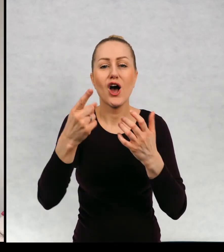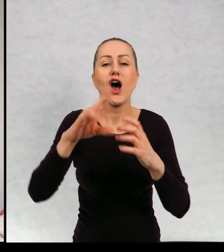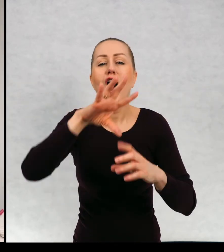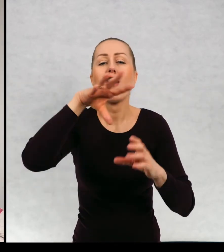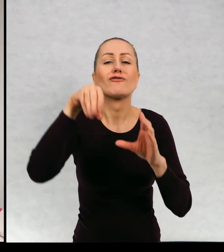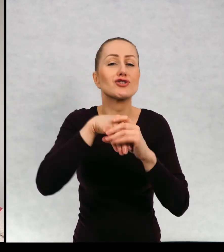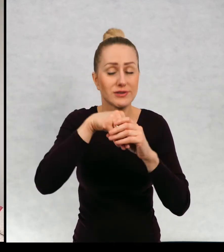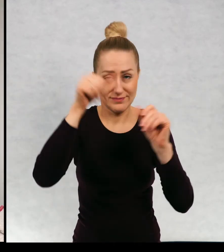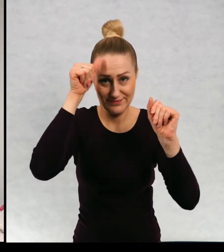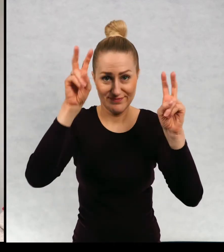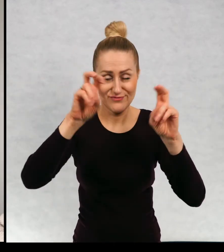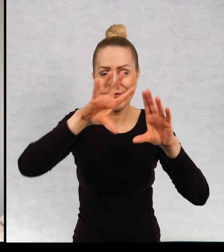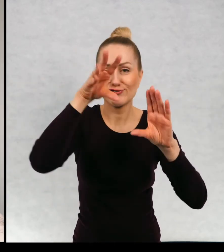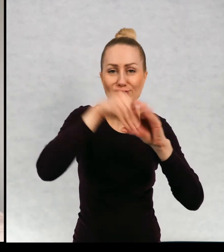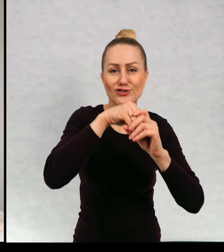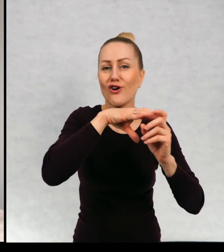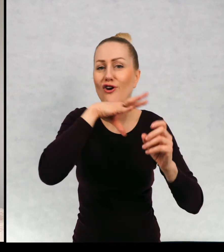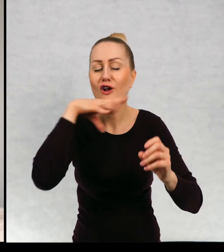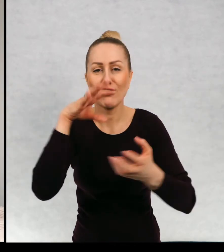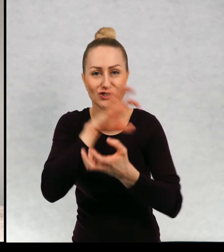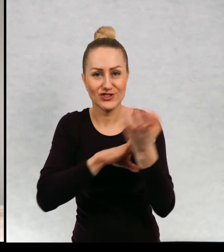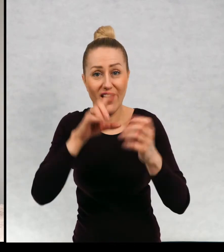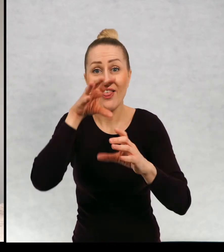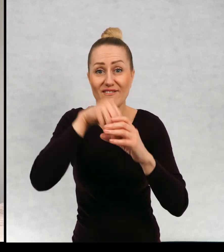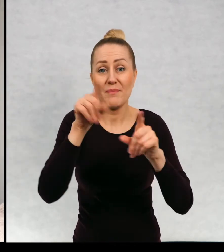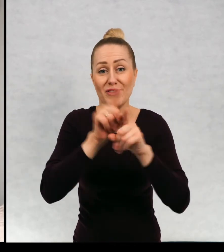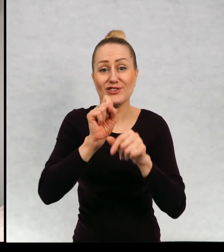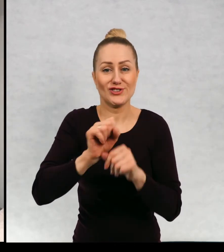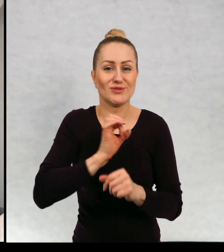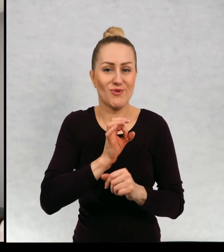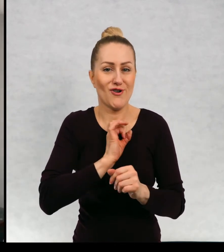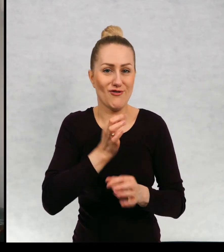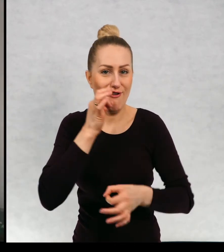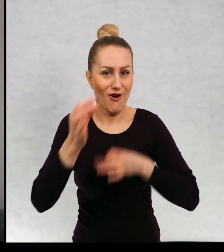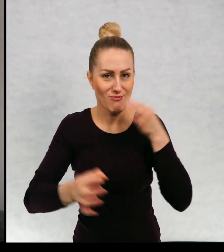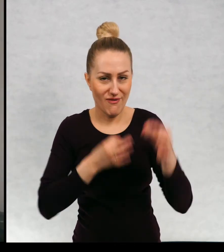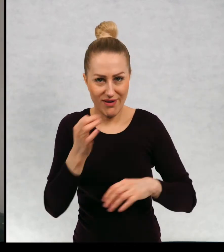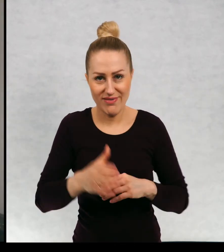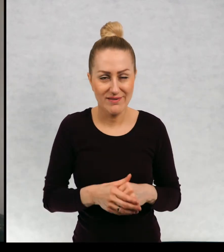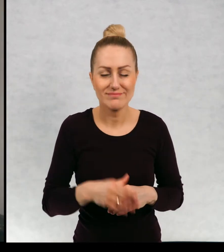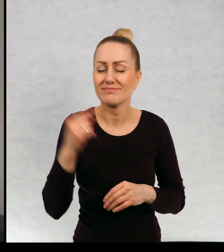to są wszystkie kolory świata, którym jest również moje opowiadanie. Bardzo